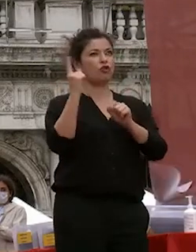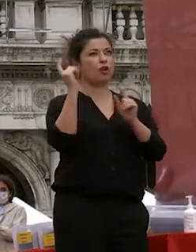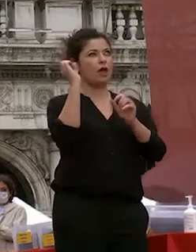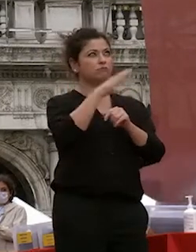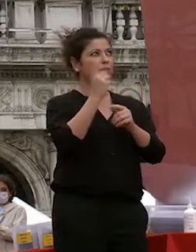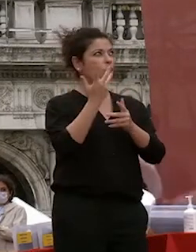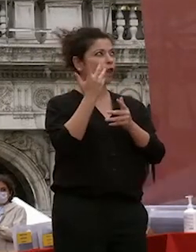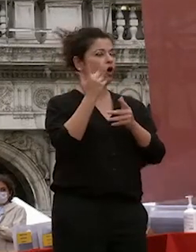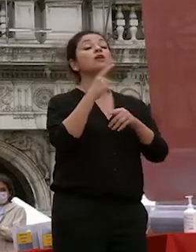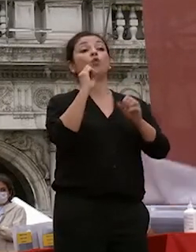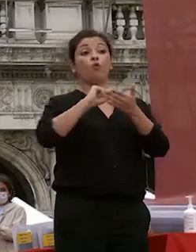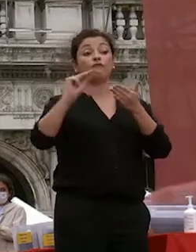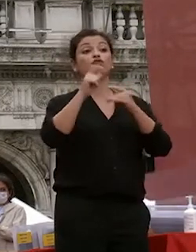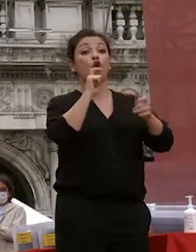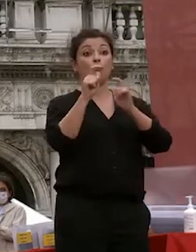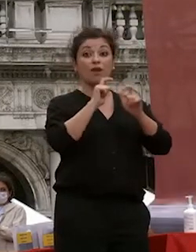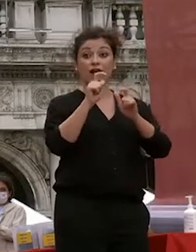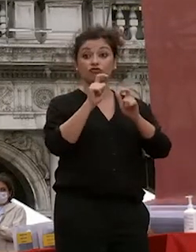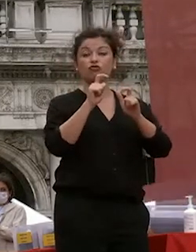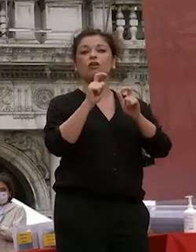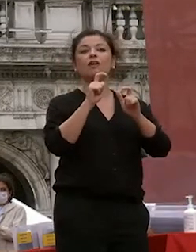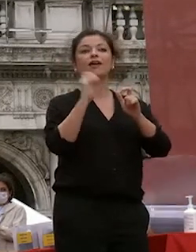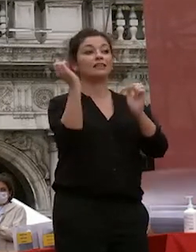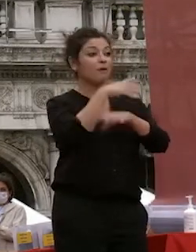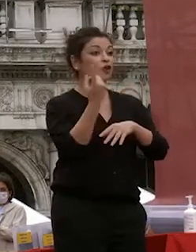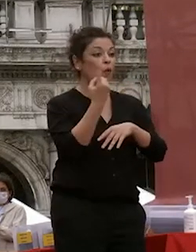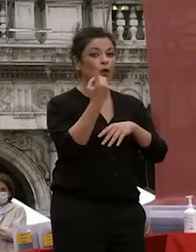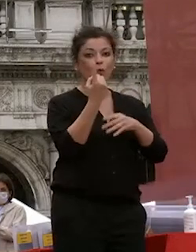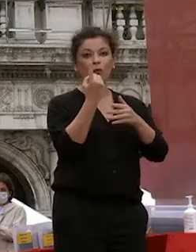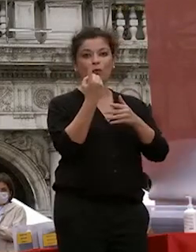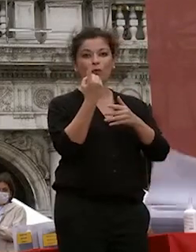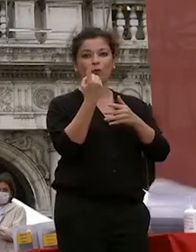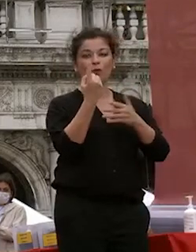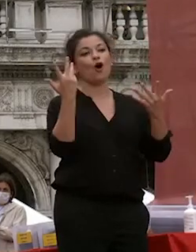comunicazione se diventi con qualcuno e come e come l'avessi ringraziato grazie